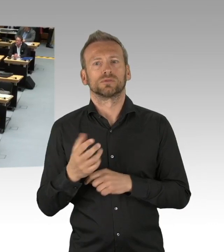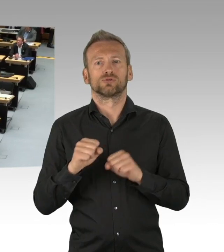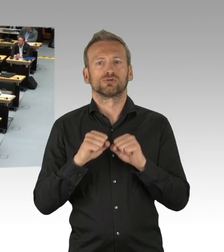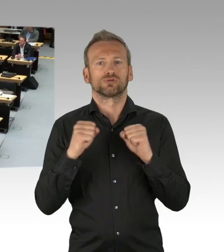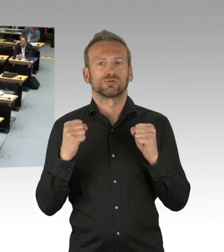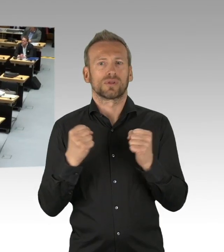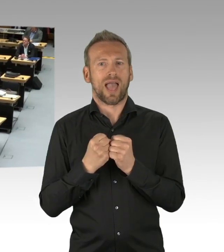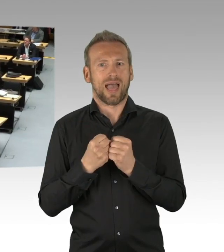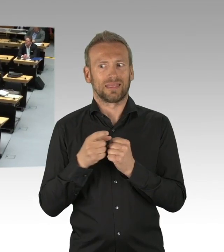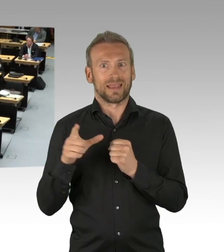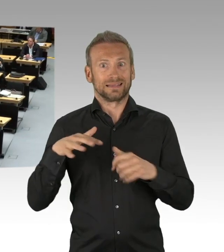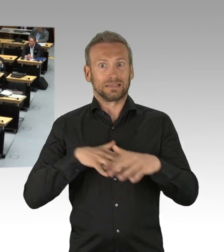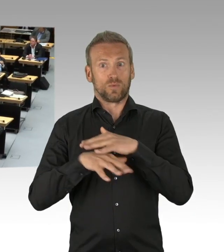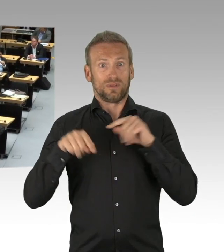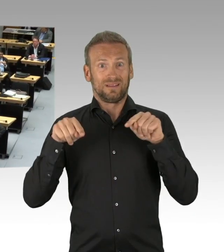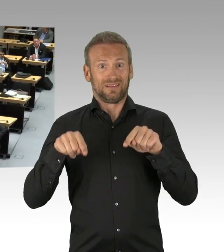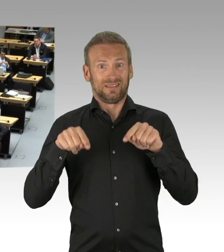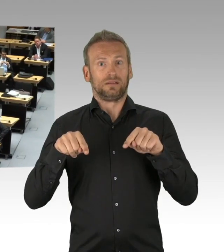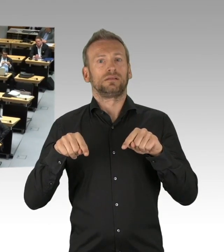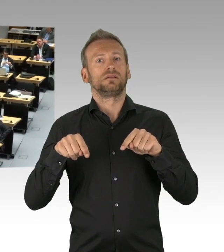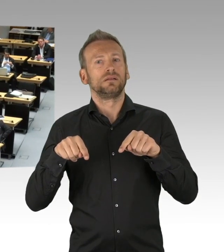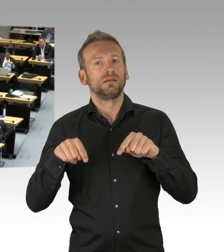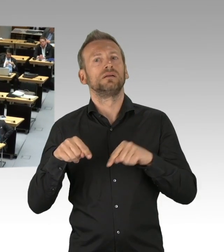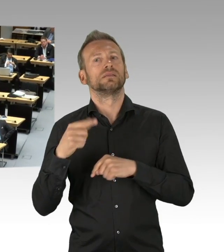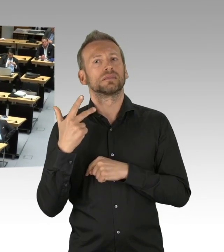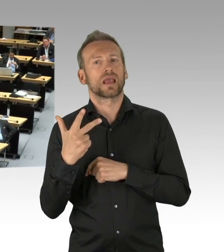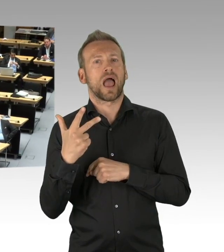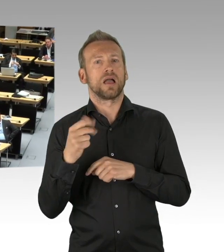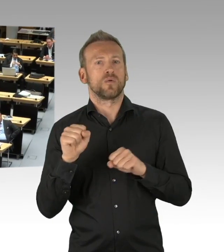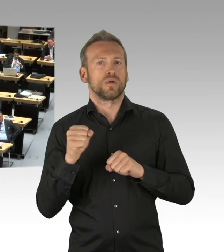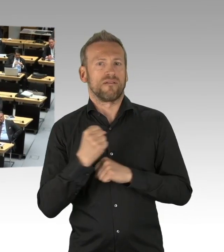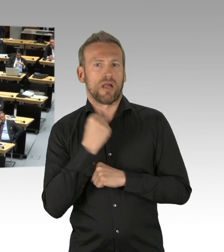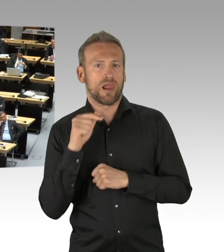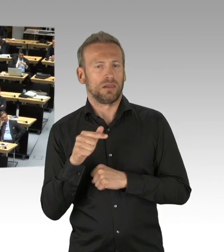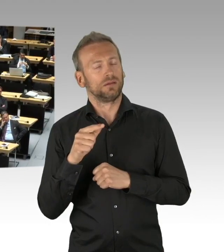Es kommt also nicht von ungefähr, dass wir diese Debatte heute führen, sie ist zum Glück nicht zu spät.